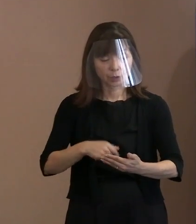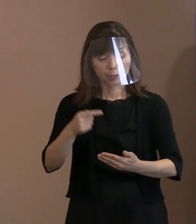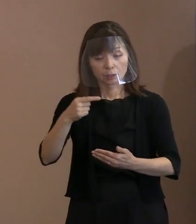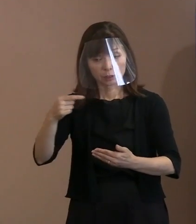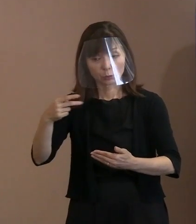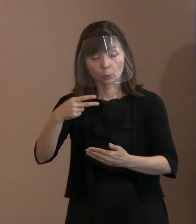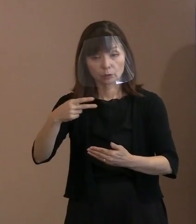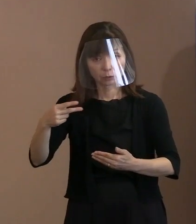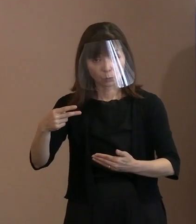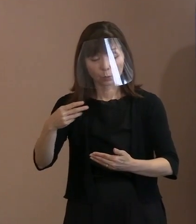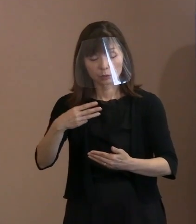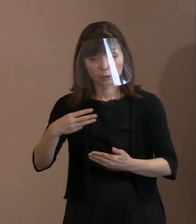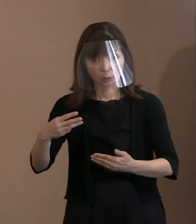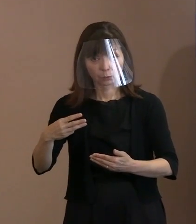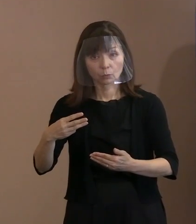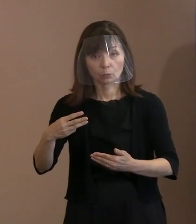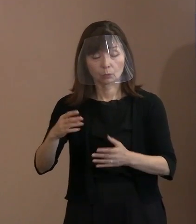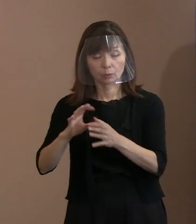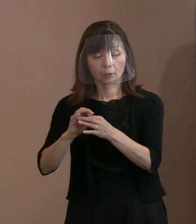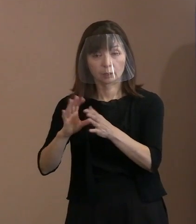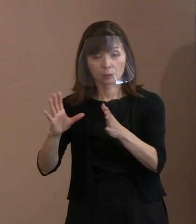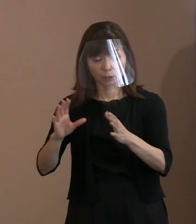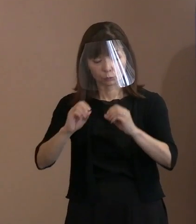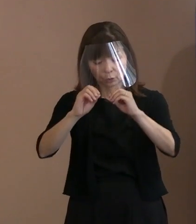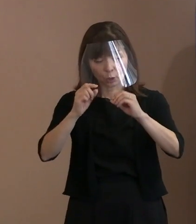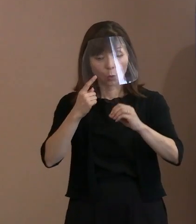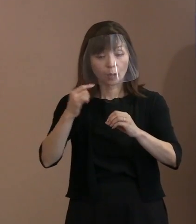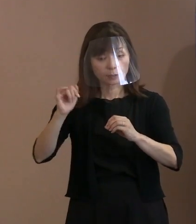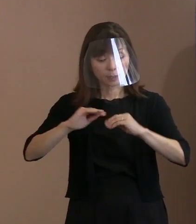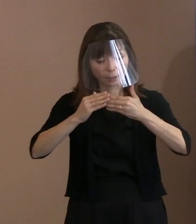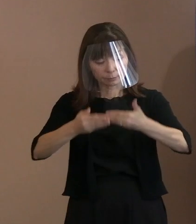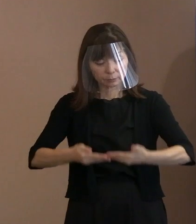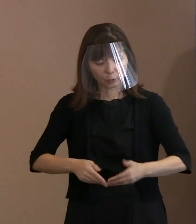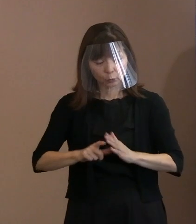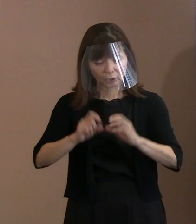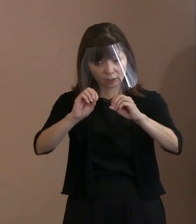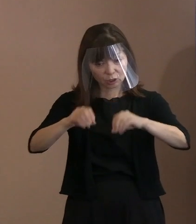被爆されたかどうかが 分かることがポイントなのですけれども､